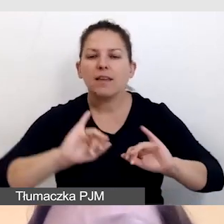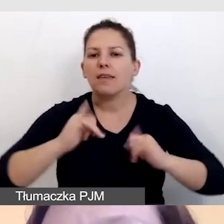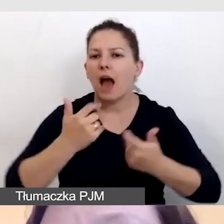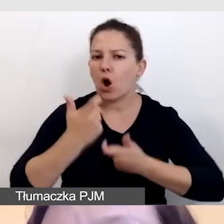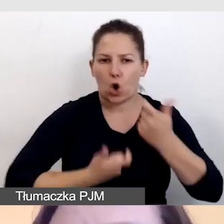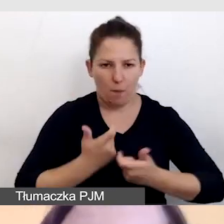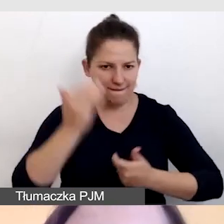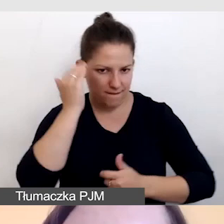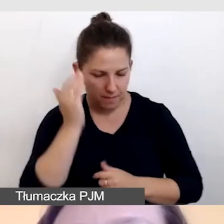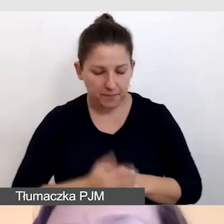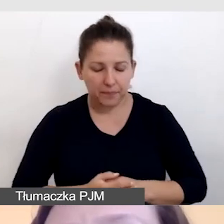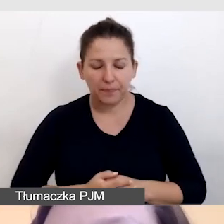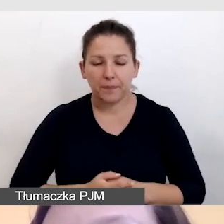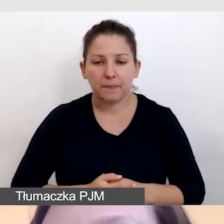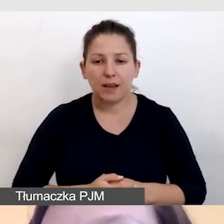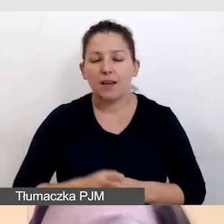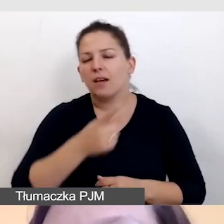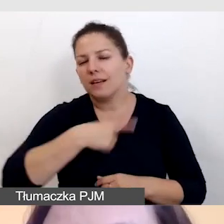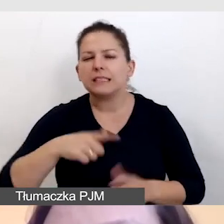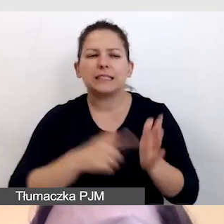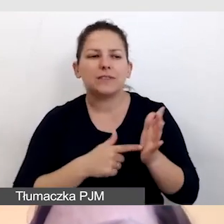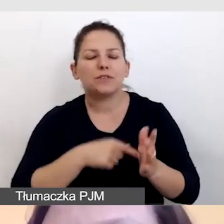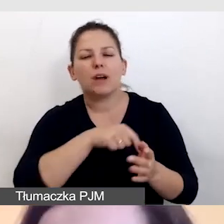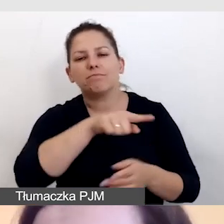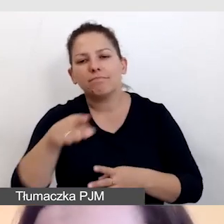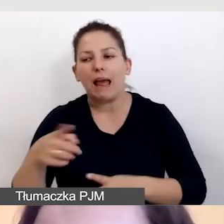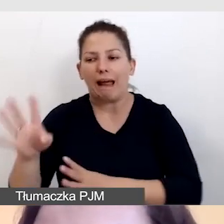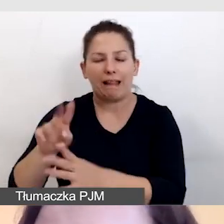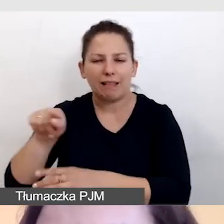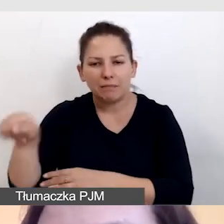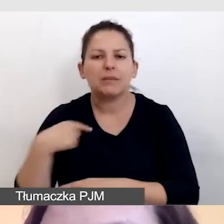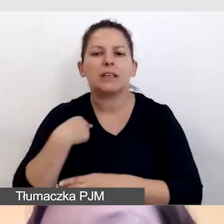Zazwyczaj naszym klientom ja przygotowuję taką instrukcję.